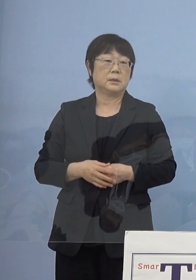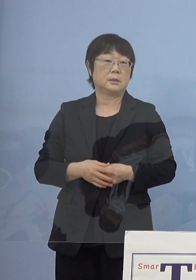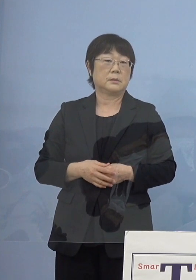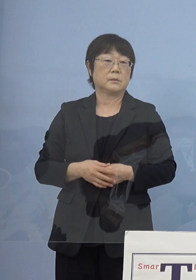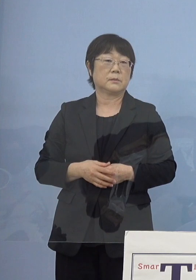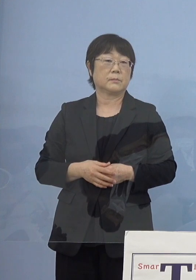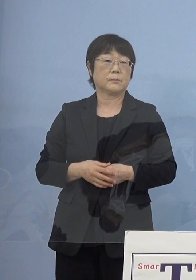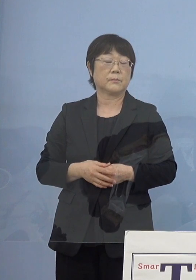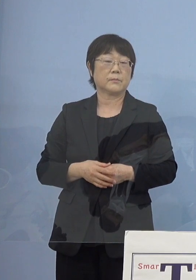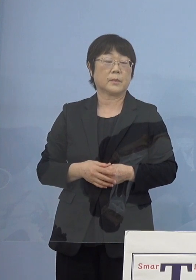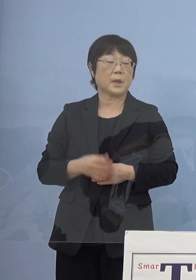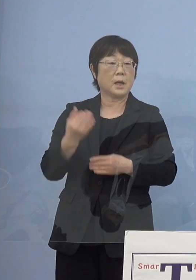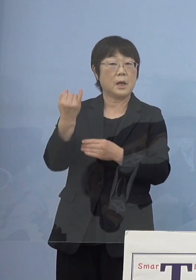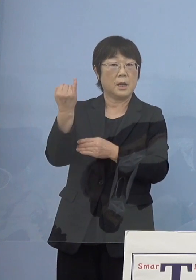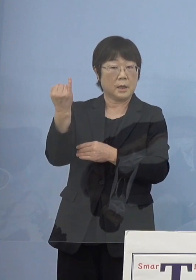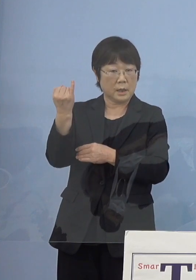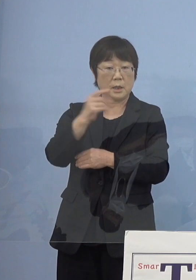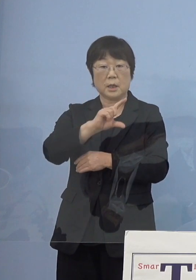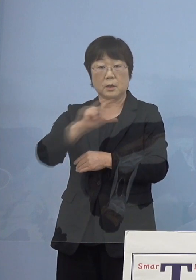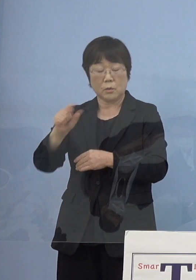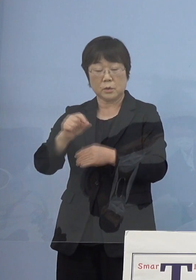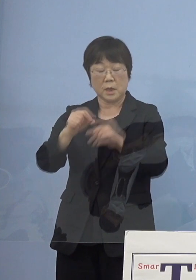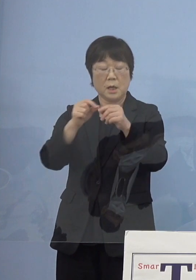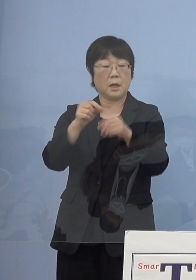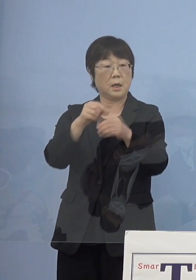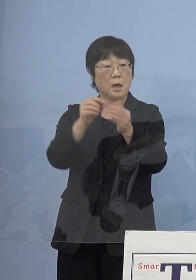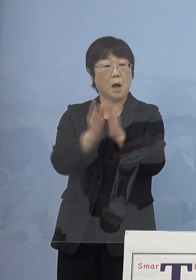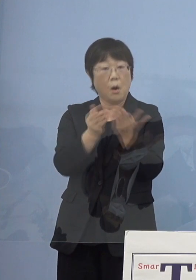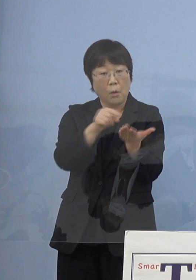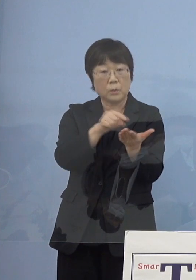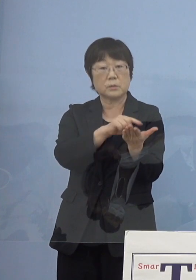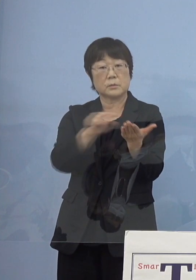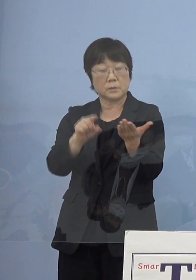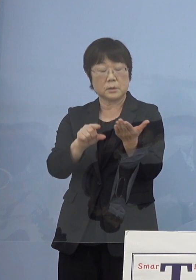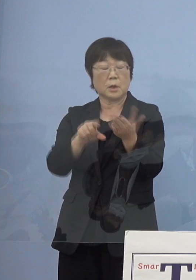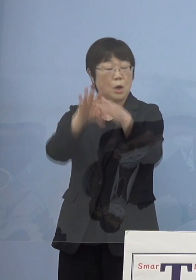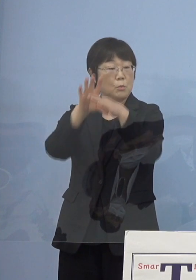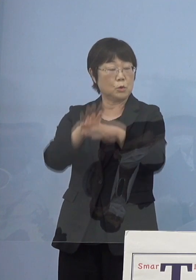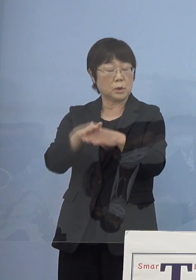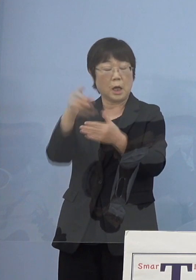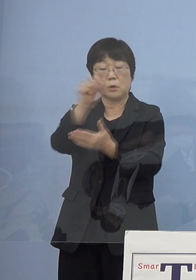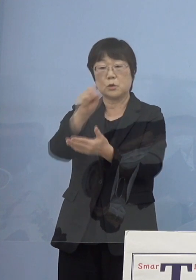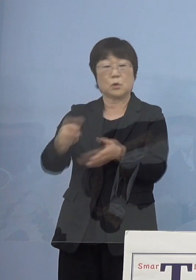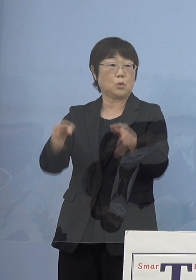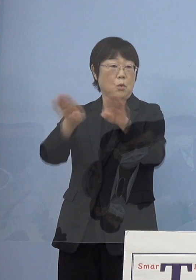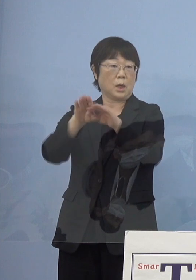また、寂聴さんの様々な作品 またそれだけじゃなくて文学書道館でありますので